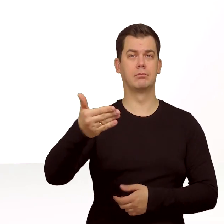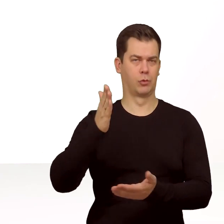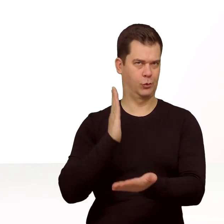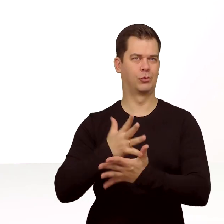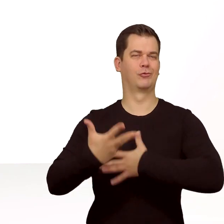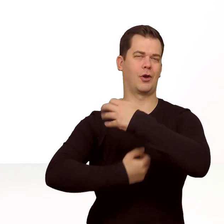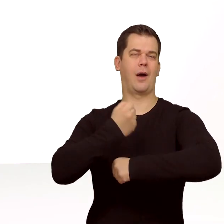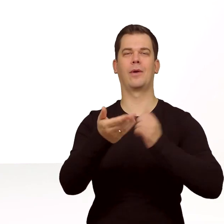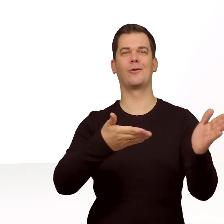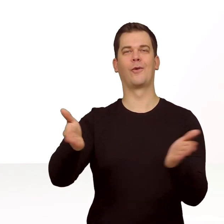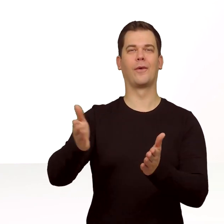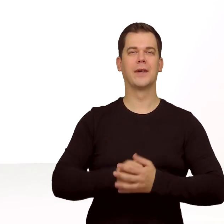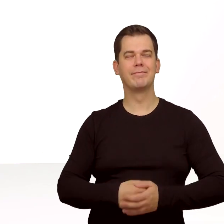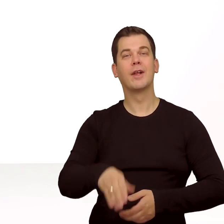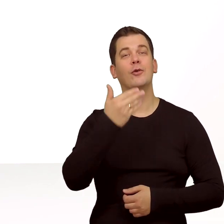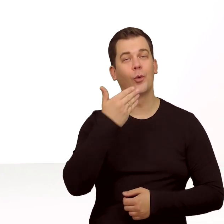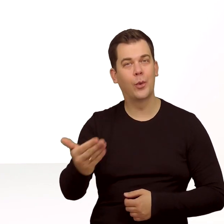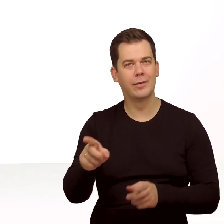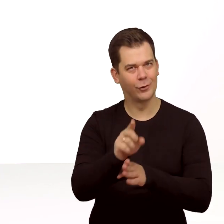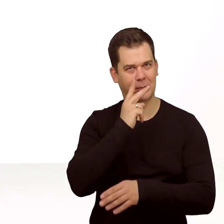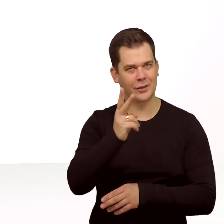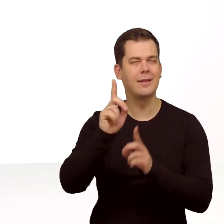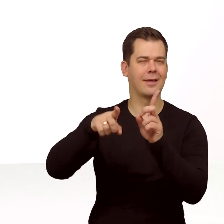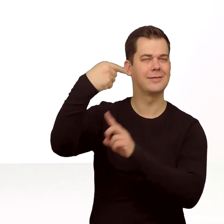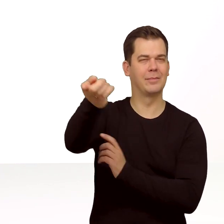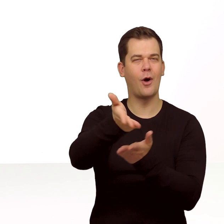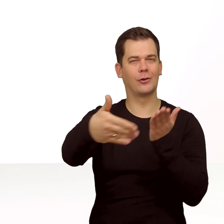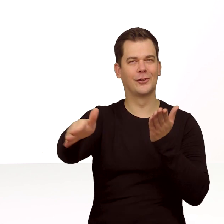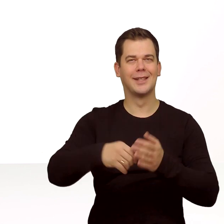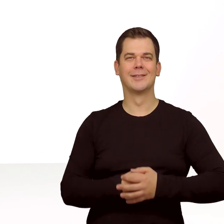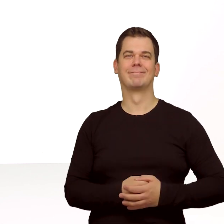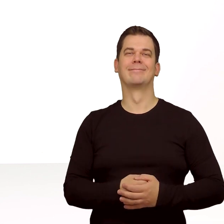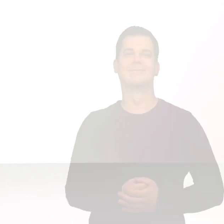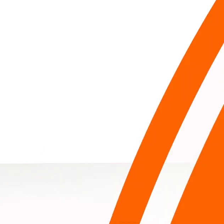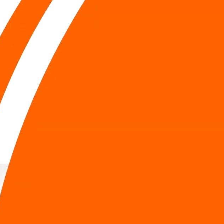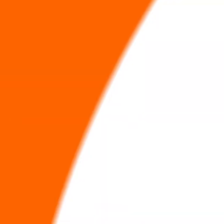Karta eSIM jest już zainstalowana w telefonie. Dziękuję i do zobaczenia w kolejnym odcinku.